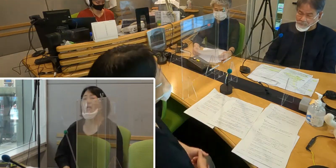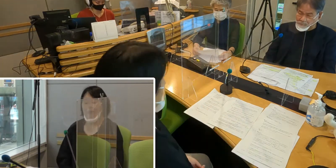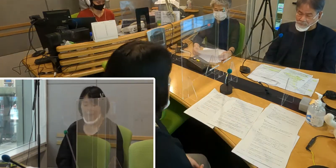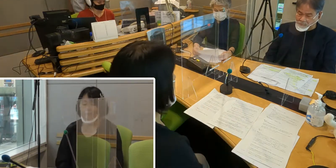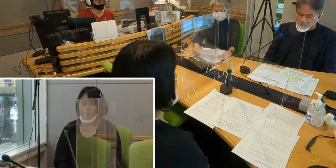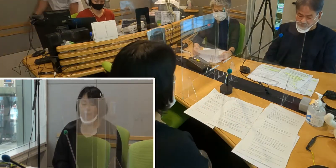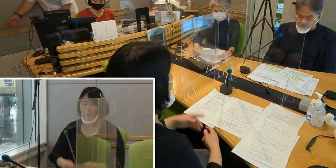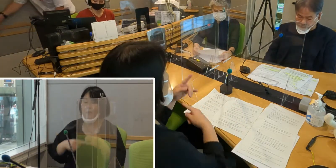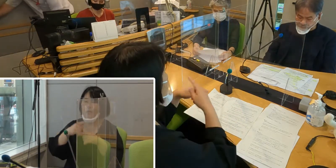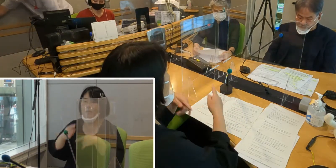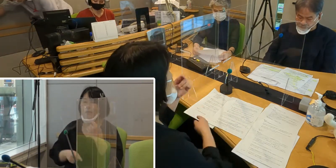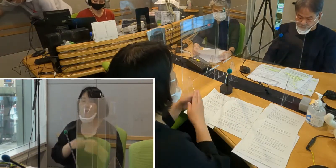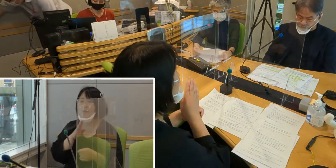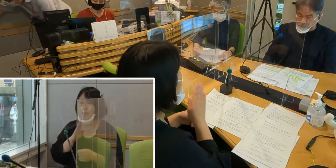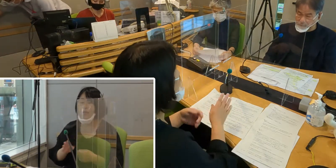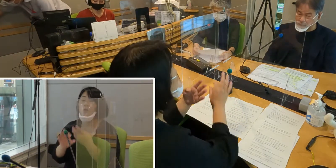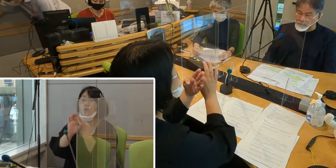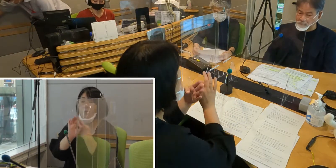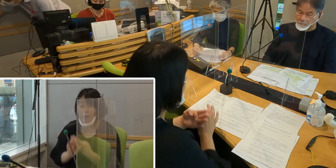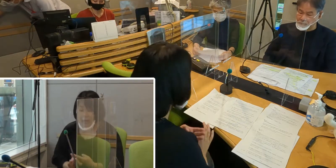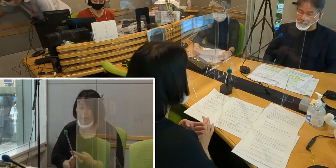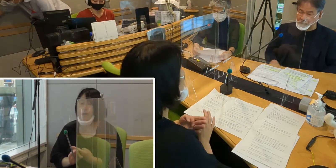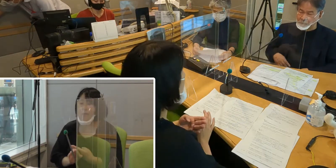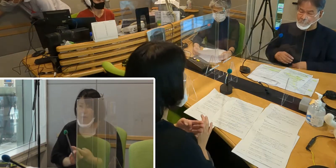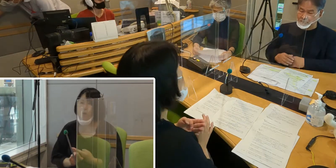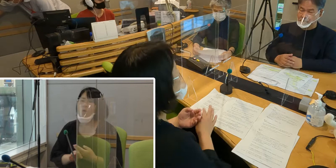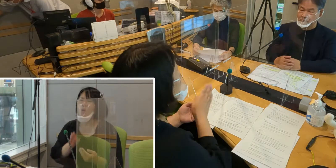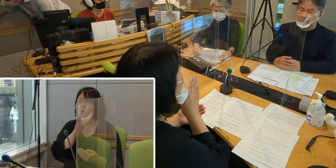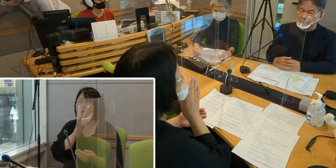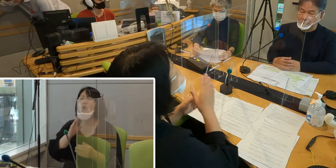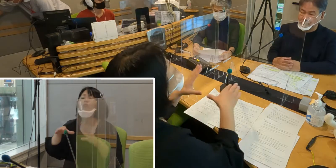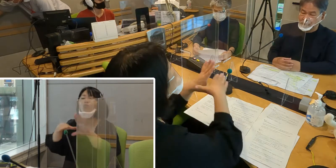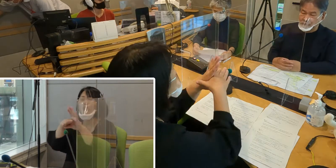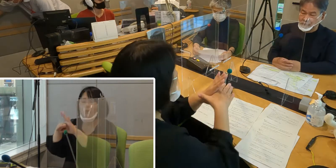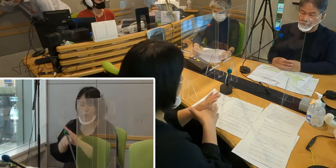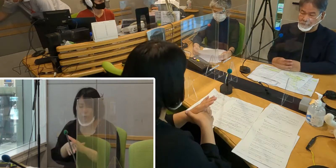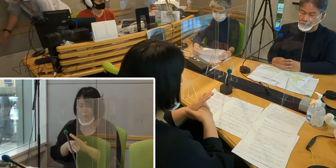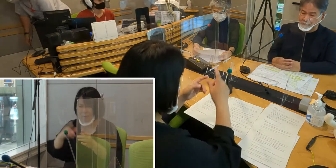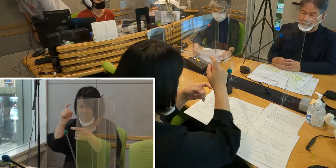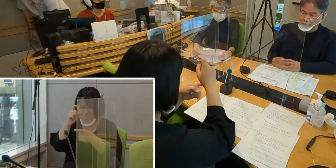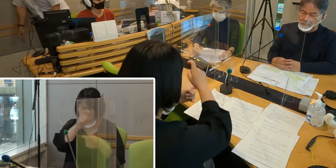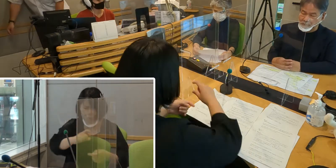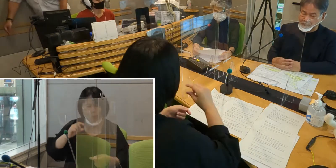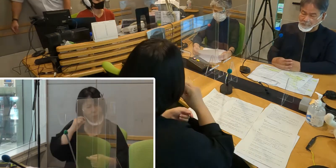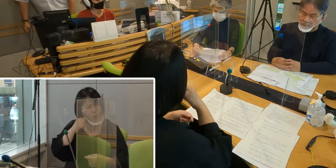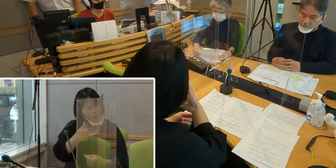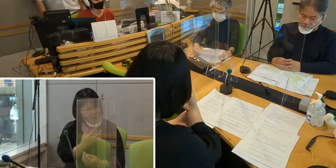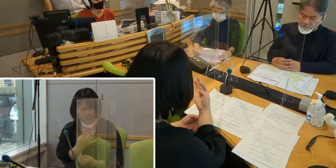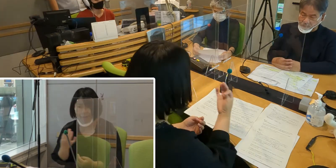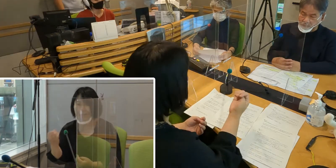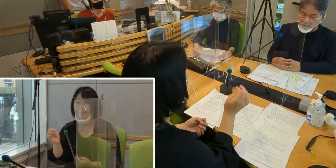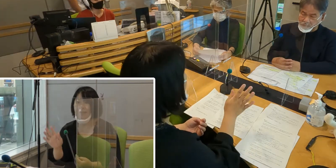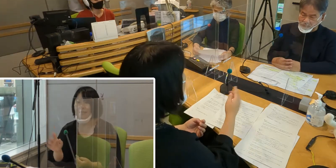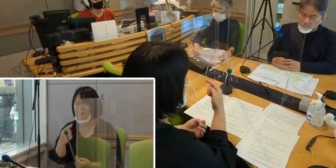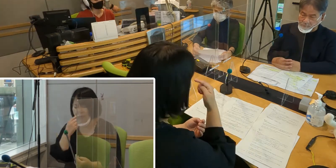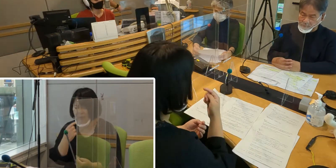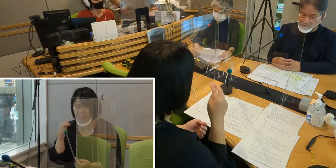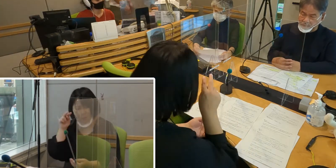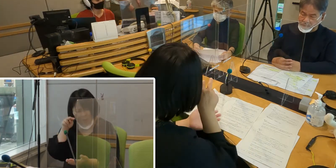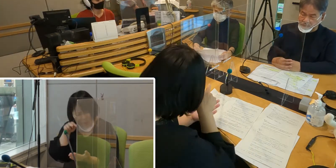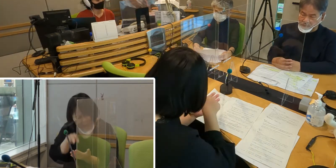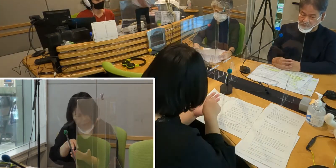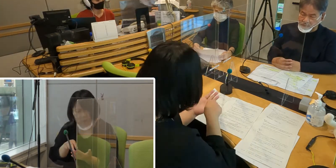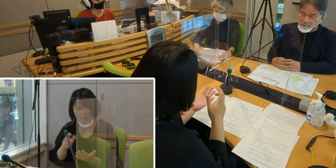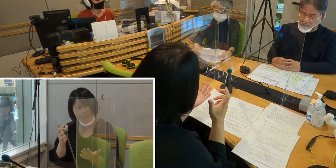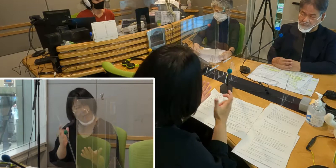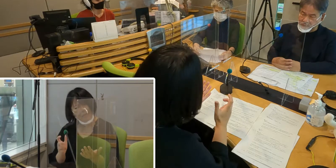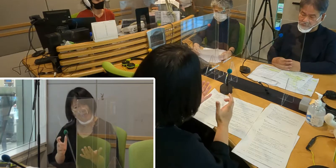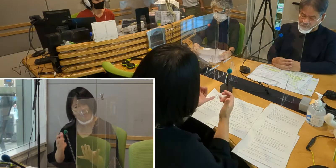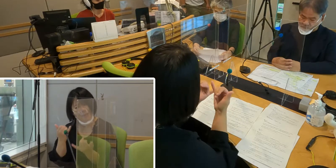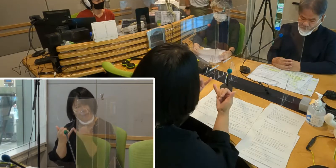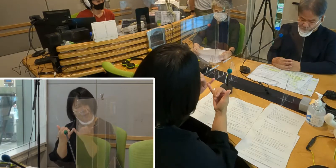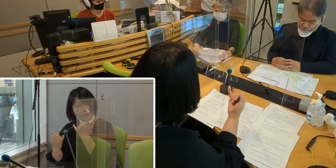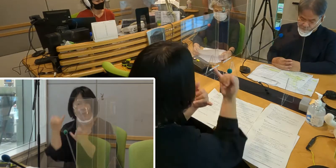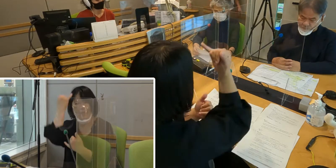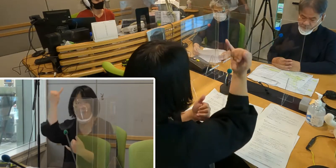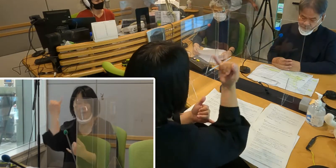手話言語条例の本文はとても難しい言葉が多くて、 私たちからすると堅苦しい文章に見えますけれども